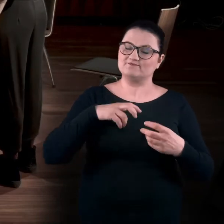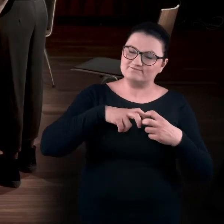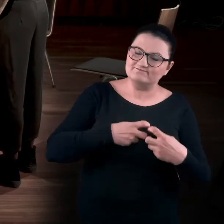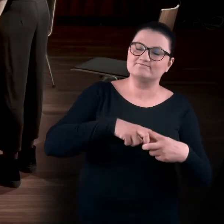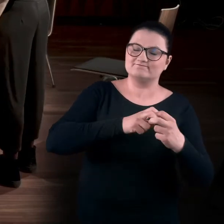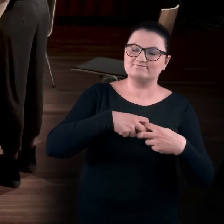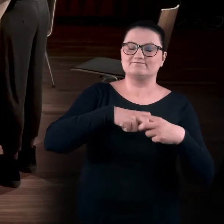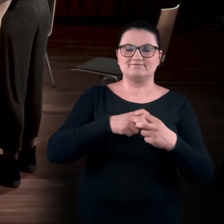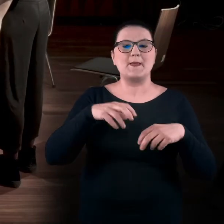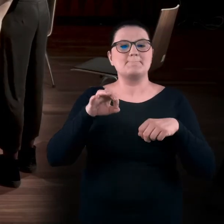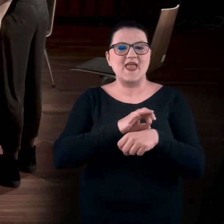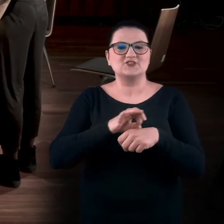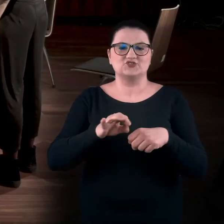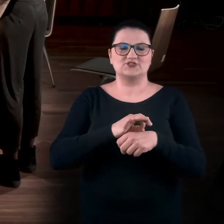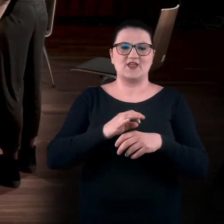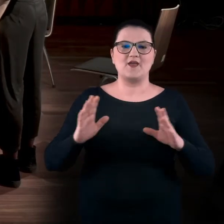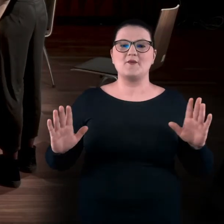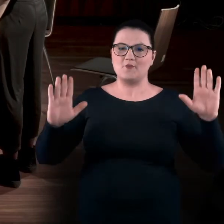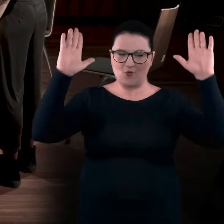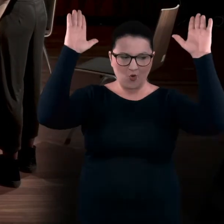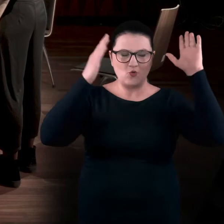które są związane z podnoszeniem rąk.